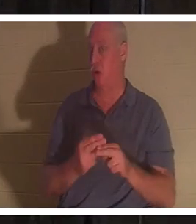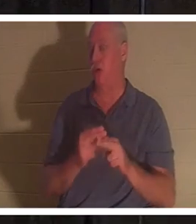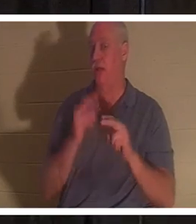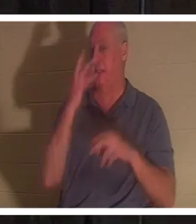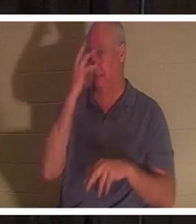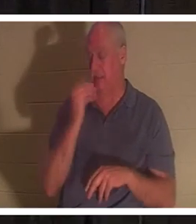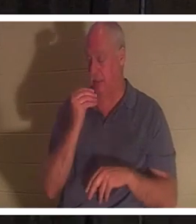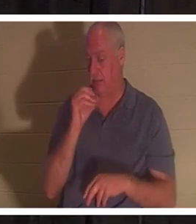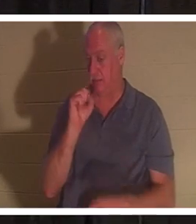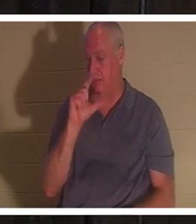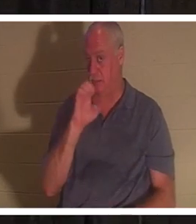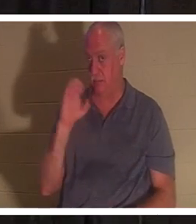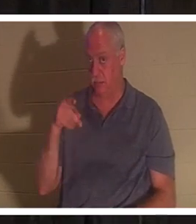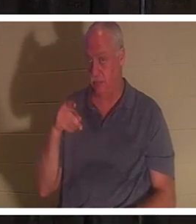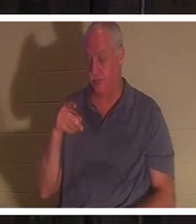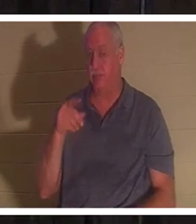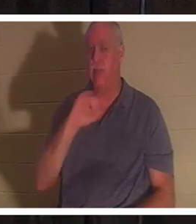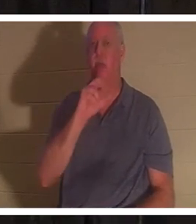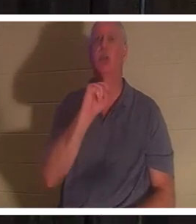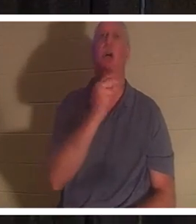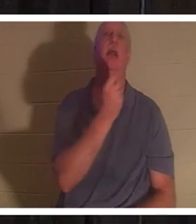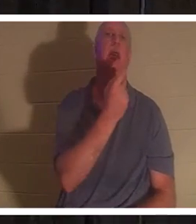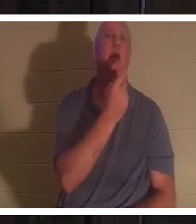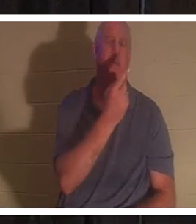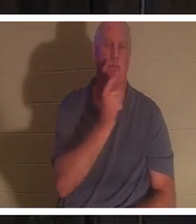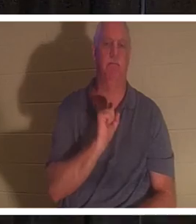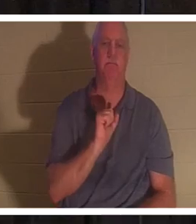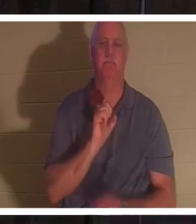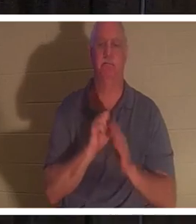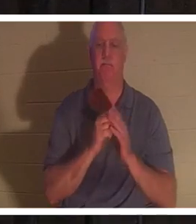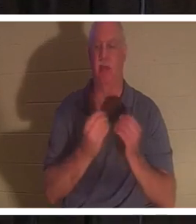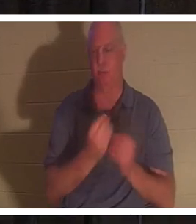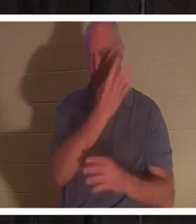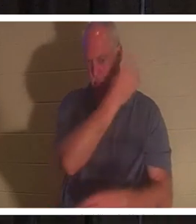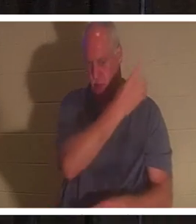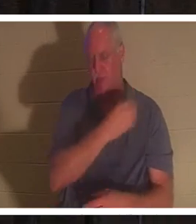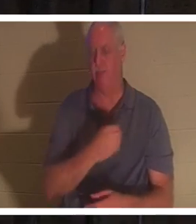tournez-vous avec moi vers Jean 11. Mais je l'ai aussi dans le PowerPoint, si vous ne voulez pas le chercher